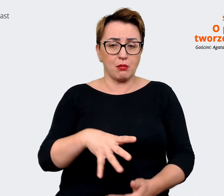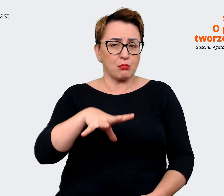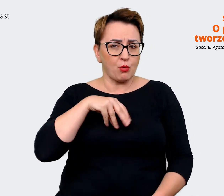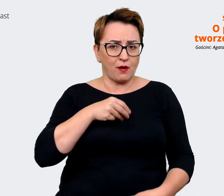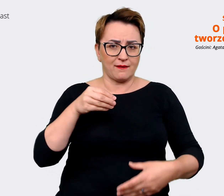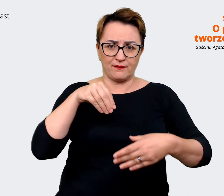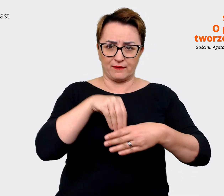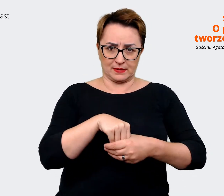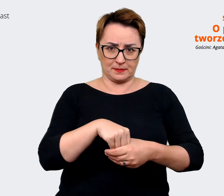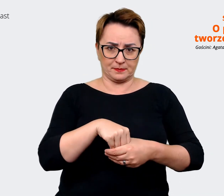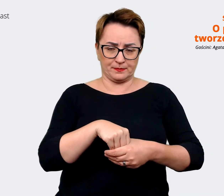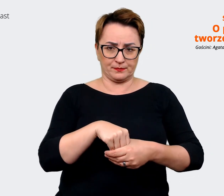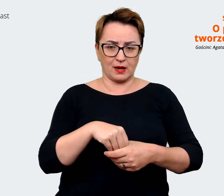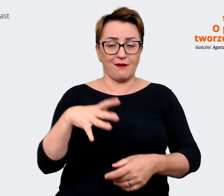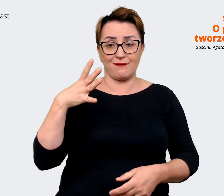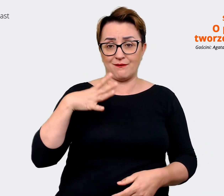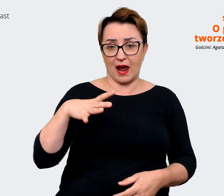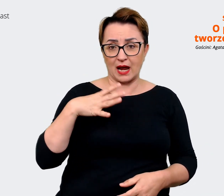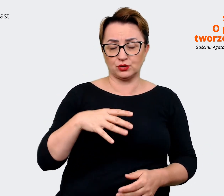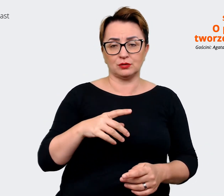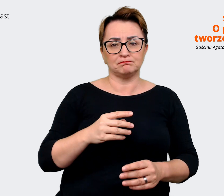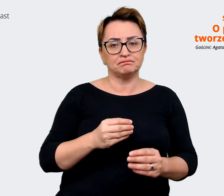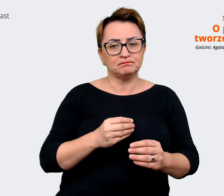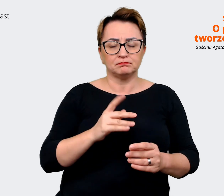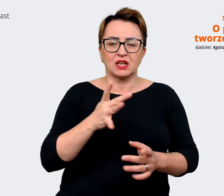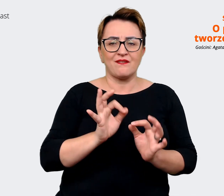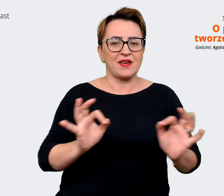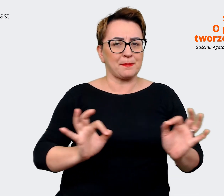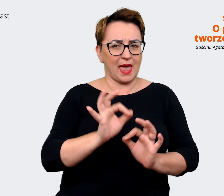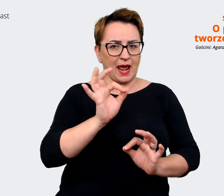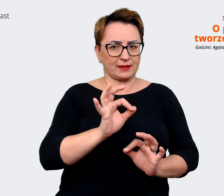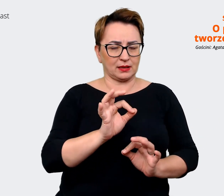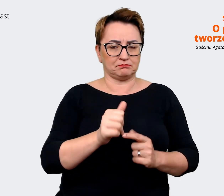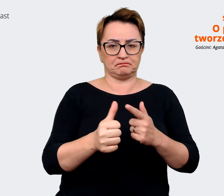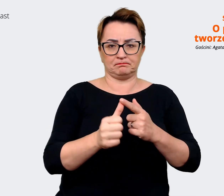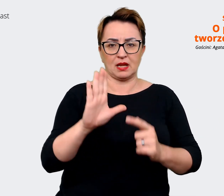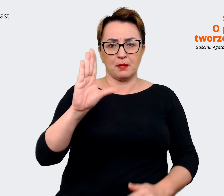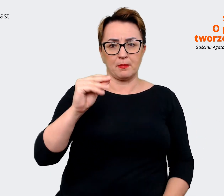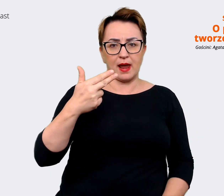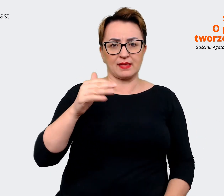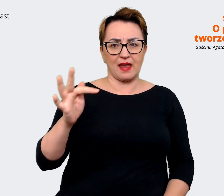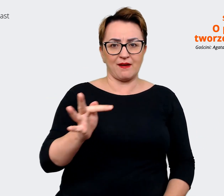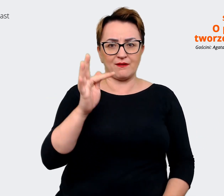takie wartości, powiedzmy bardziej wymierne, jak benefity, jakieś świadczenia pozapłacowe